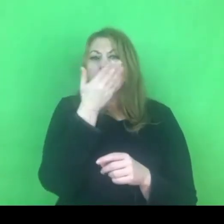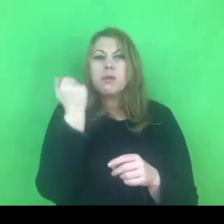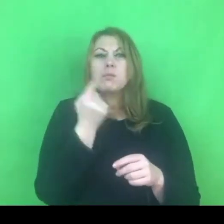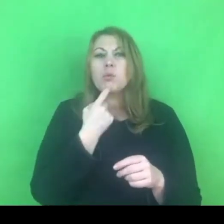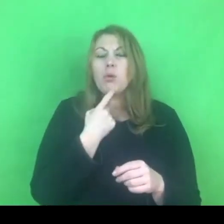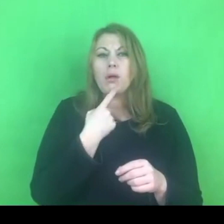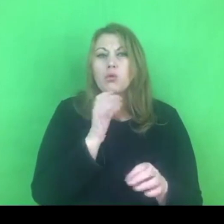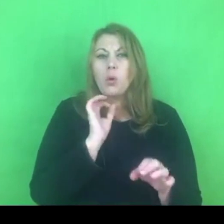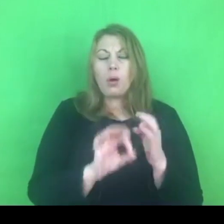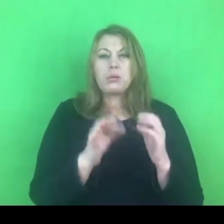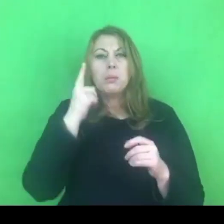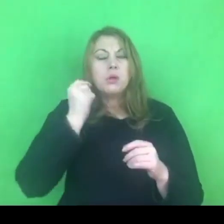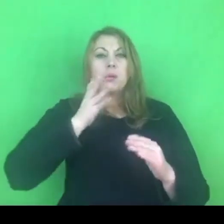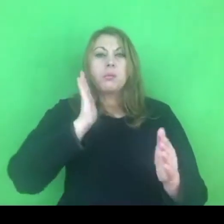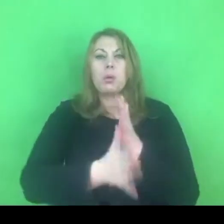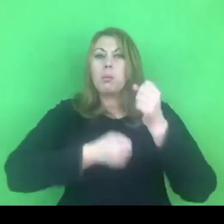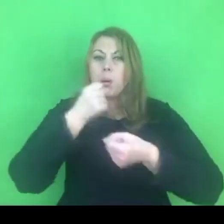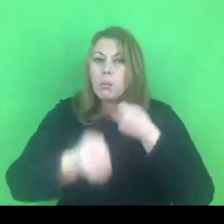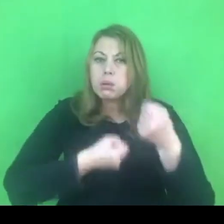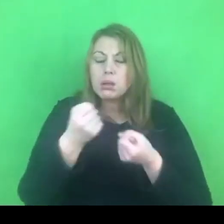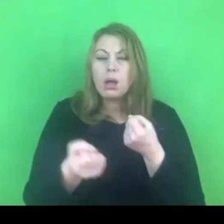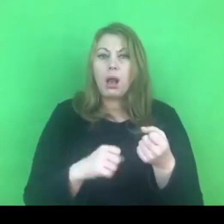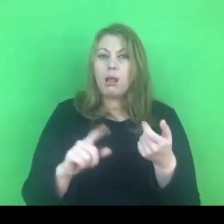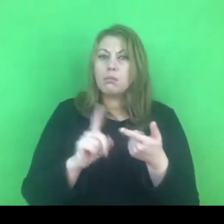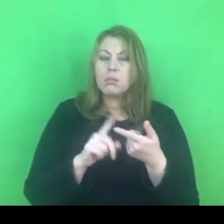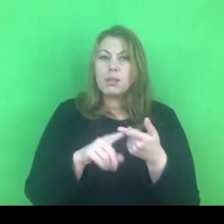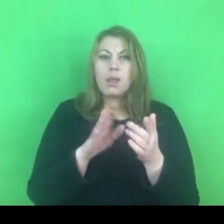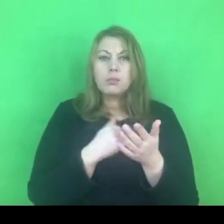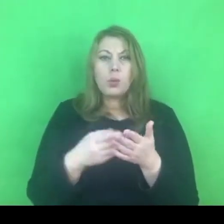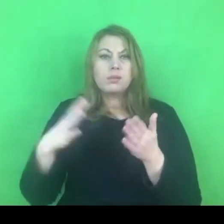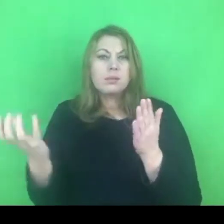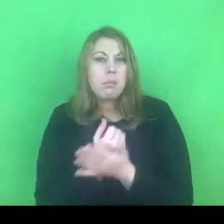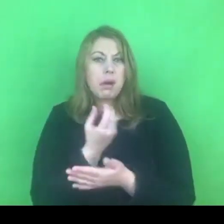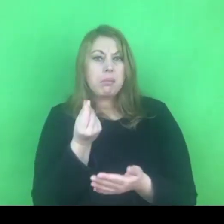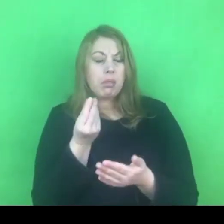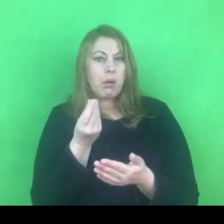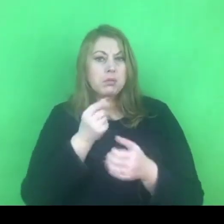W niektórych jest dwoiste rozumienie przemocy seksualnej.